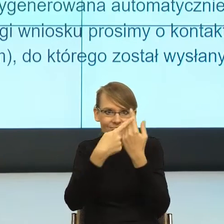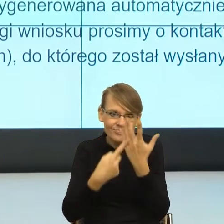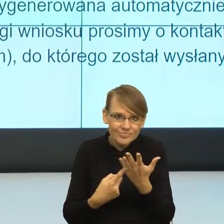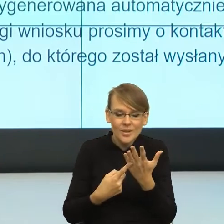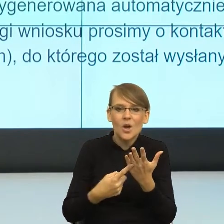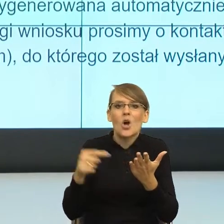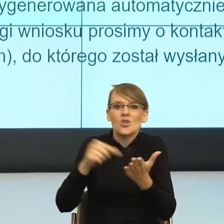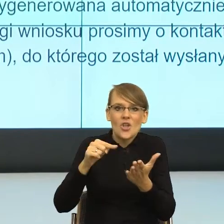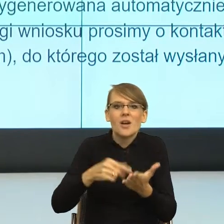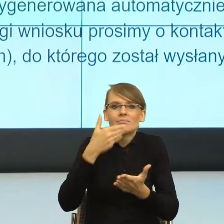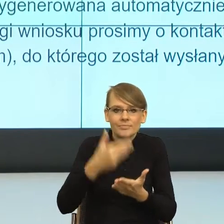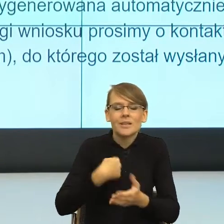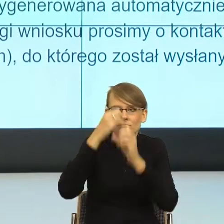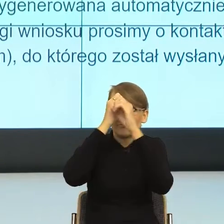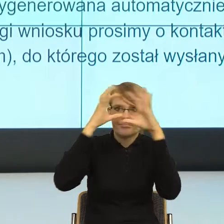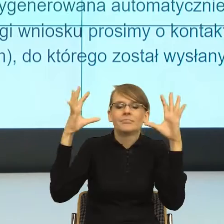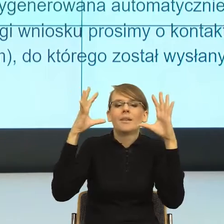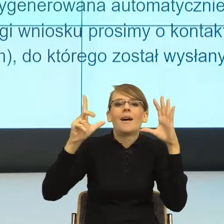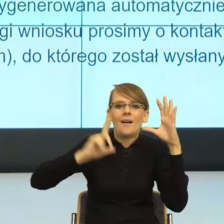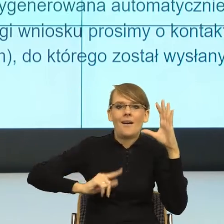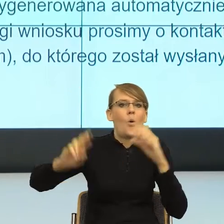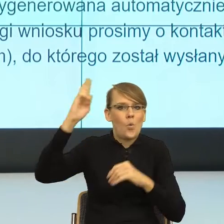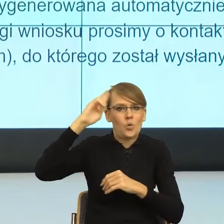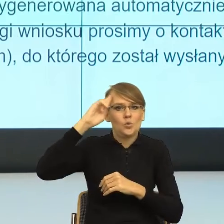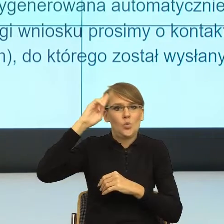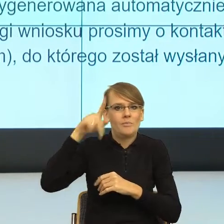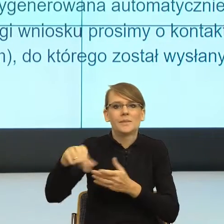żebym zrozumiała, czy zrozumiał istotę sprawy, ale równocześnie